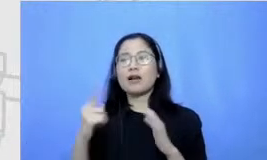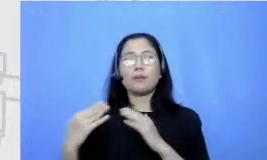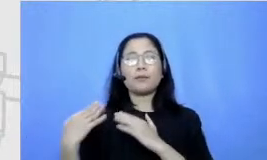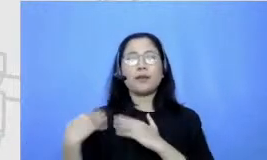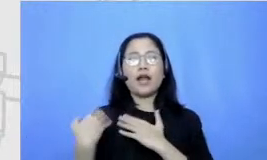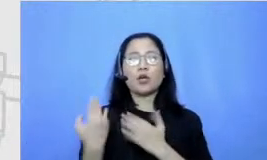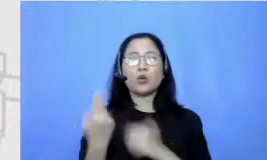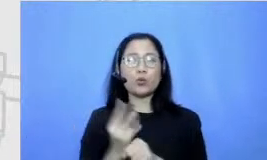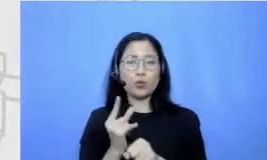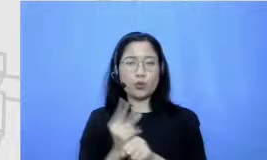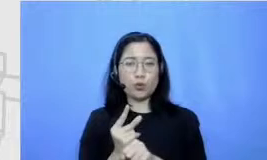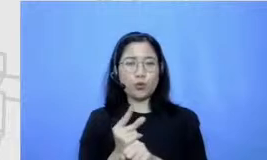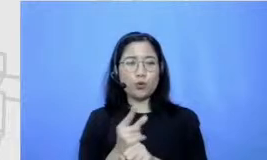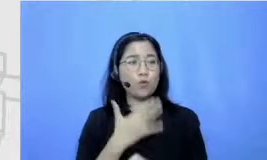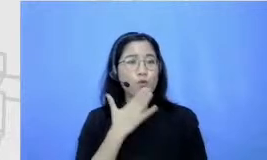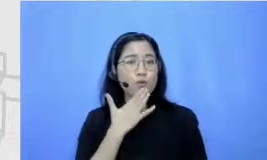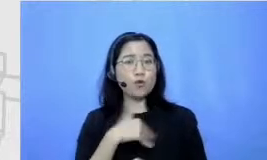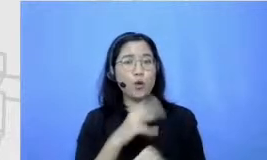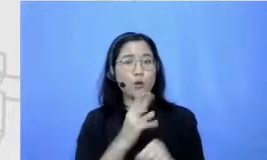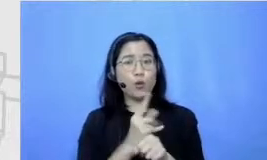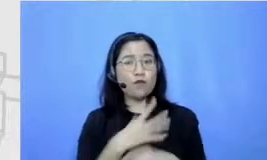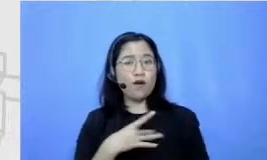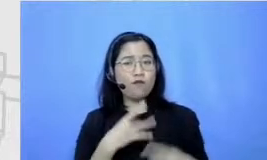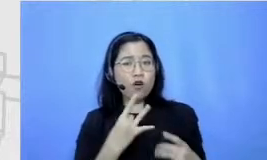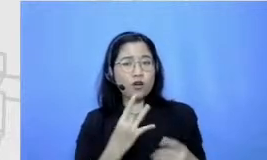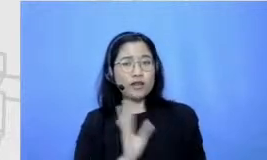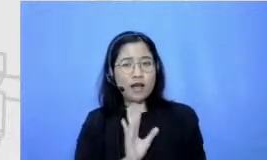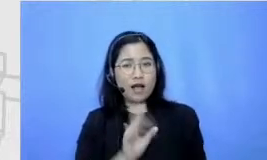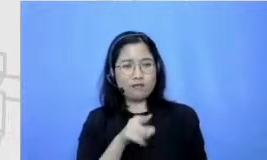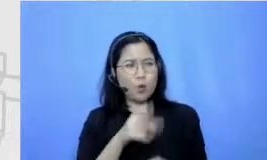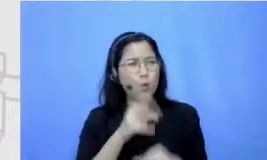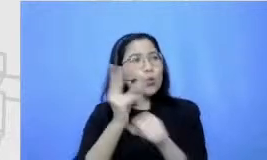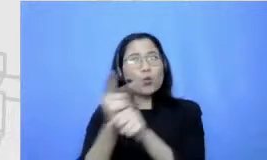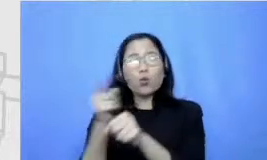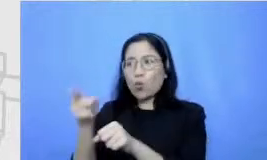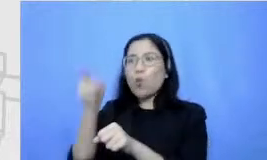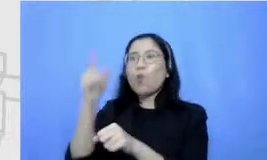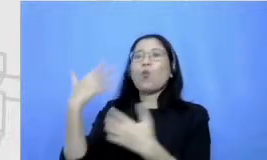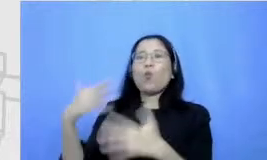sih guru favorit yang benar-benar Wah ini guru bener bikin aku semangat bener-bener bikin es